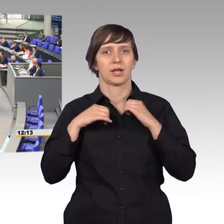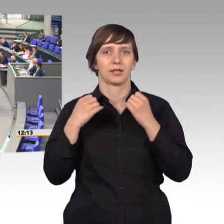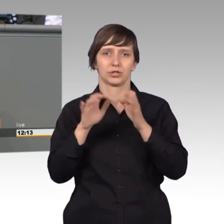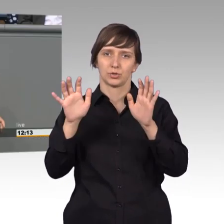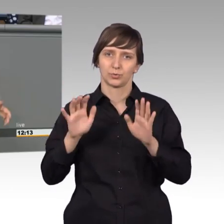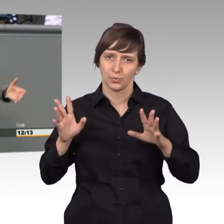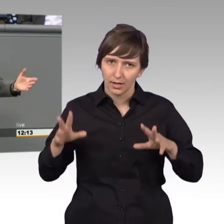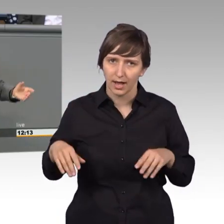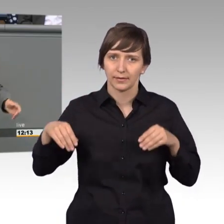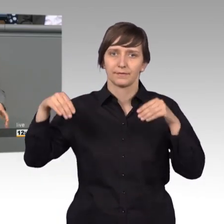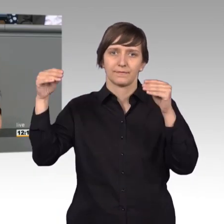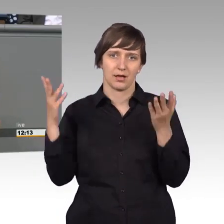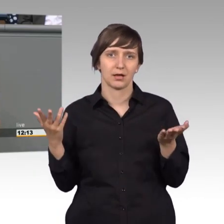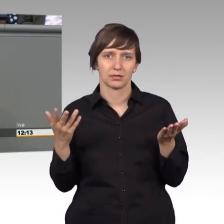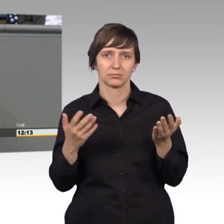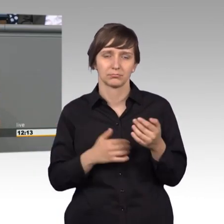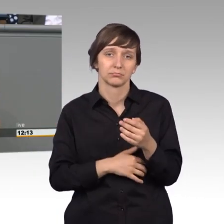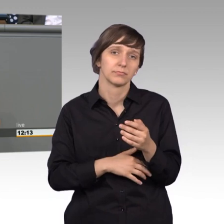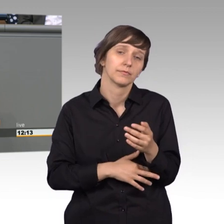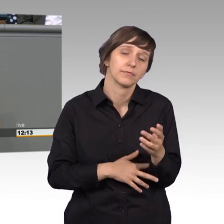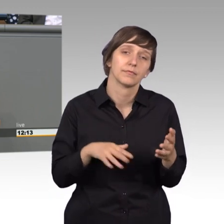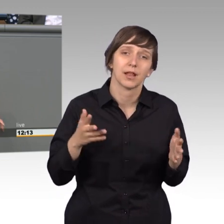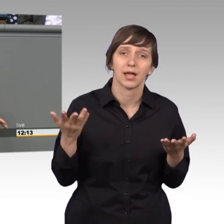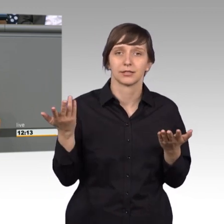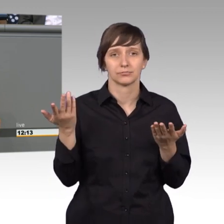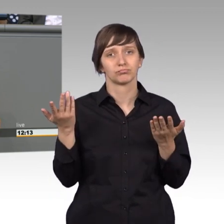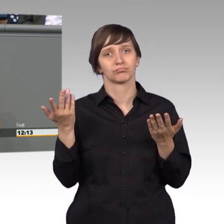nehme ich an, vielleicht sogar entsetzlich, Vorreiter bei einer demokratischen